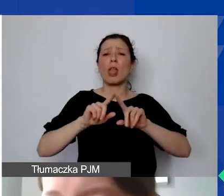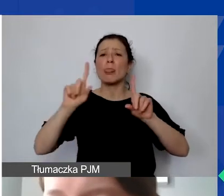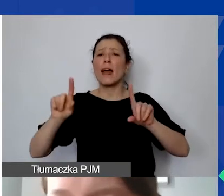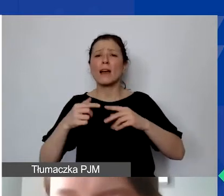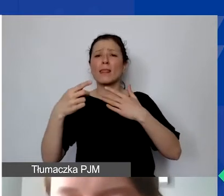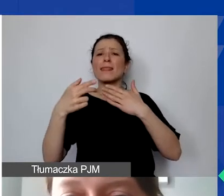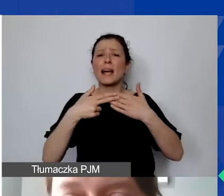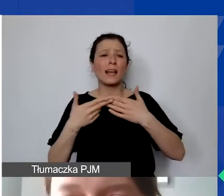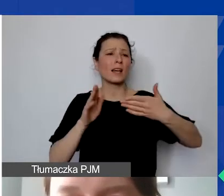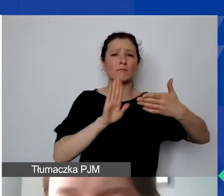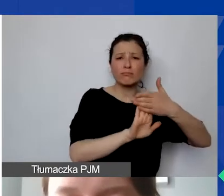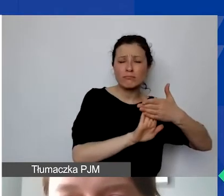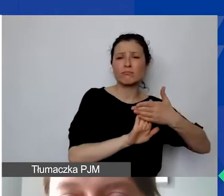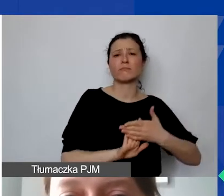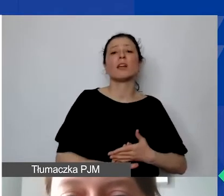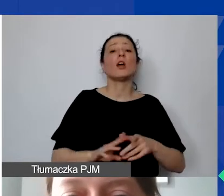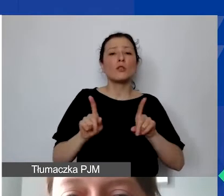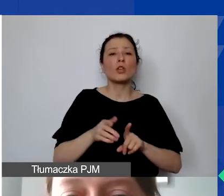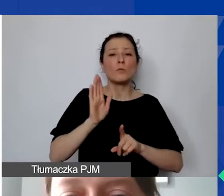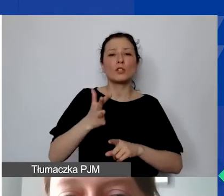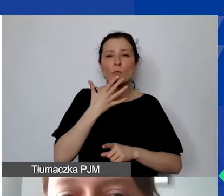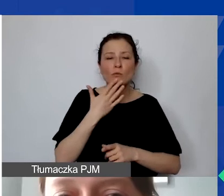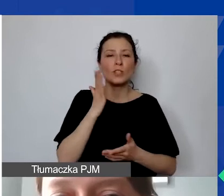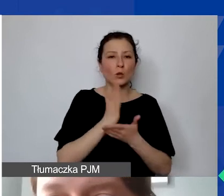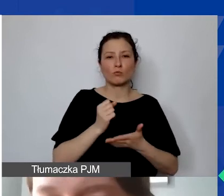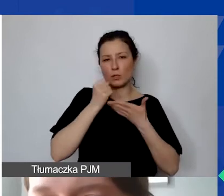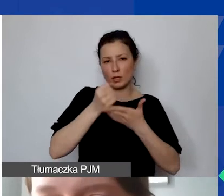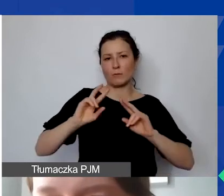po przyznaniu grantów. Wszystkie dokumenty,